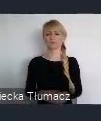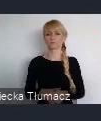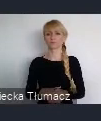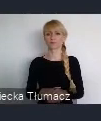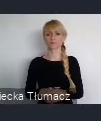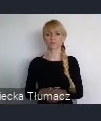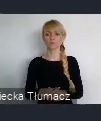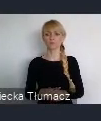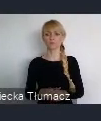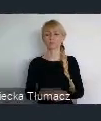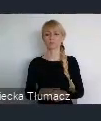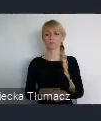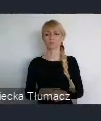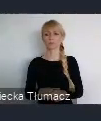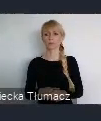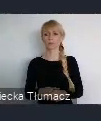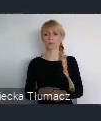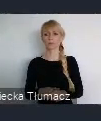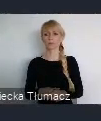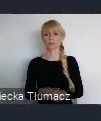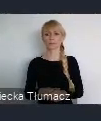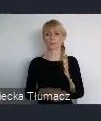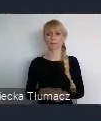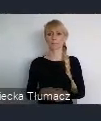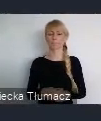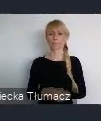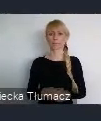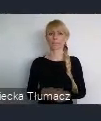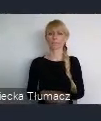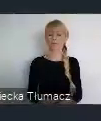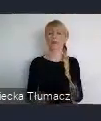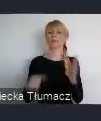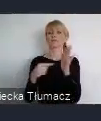To staranie o Europejską Stolicę Kultury spowodowało że ludzie wyszli na ulicę.